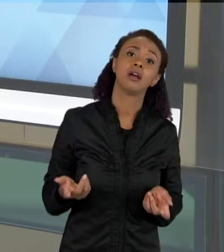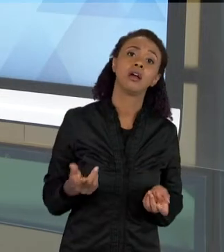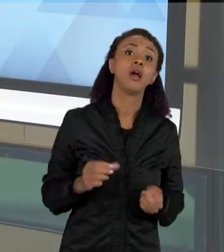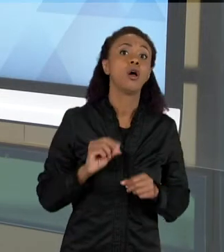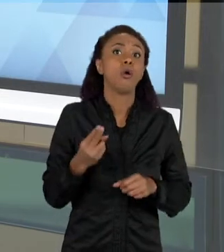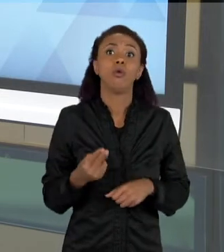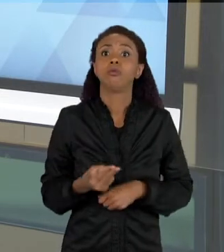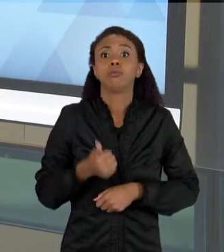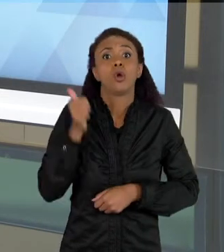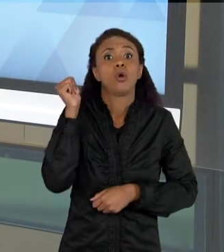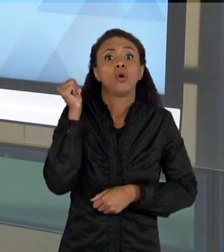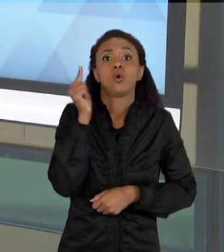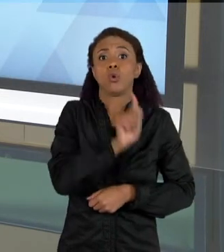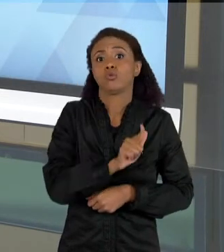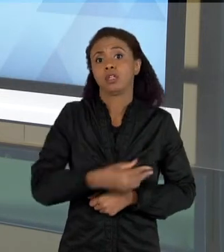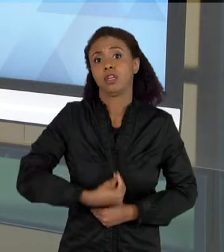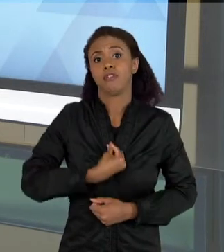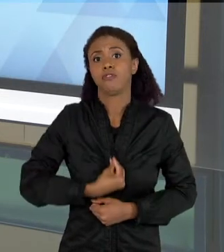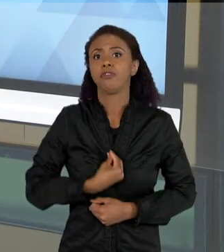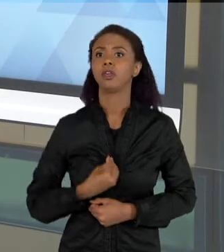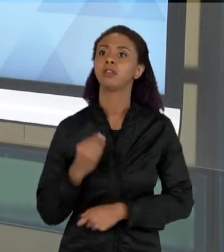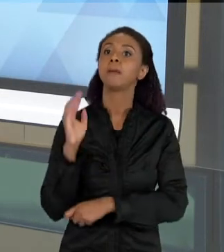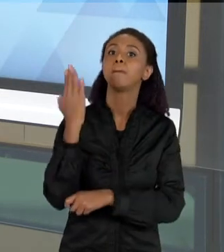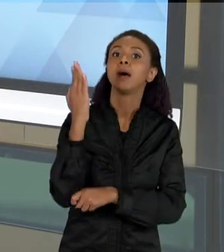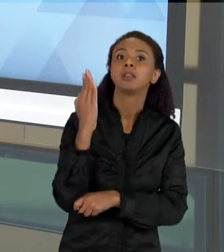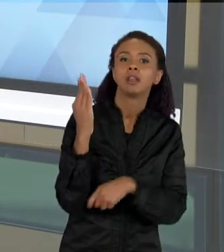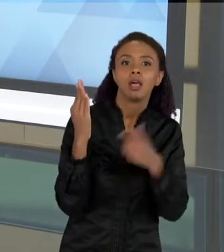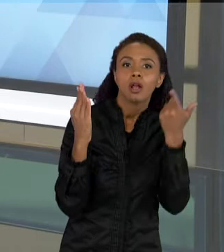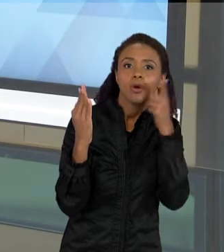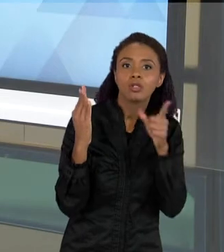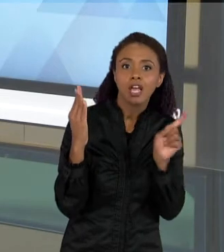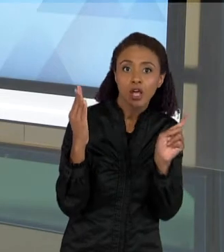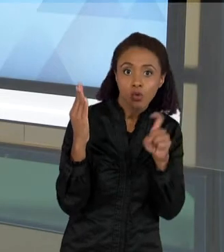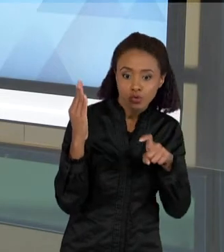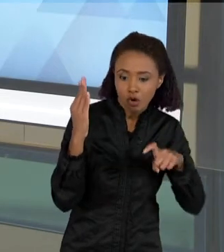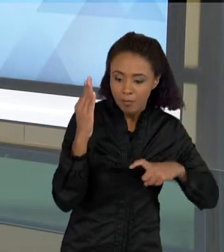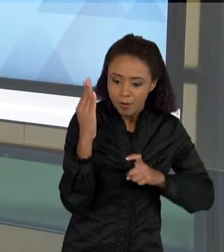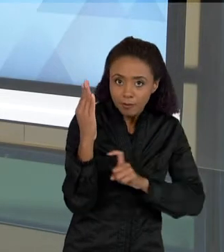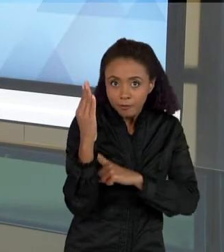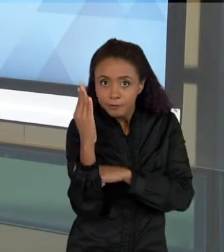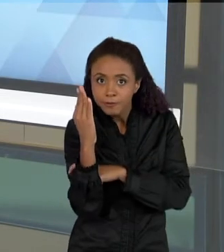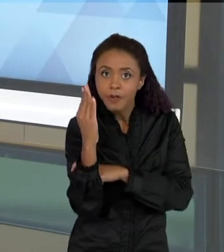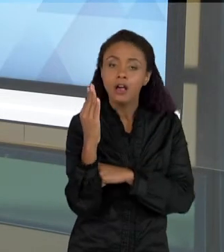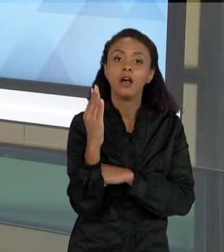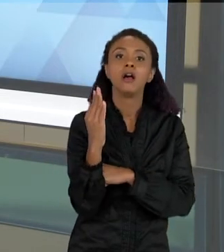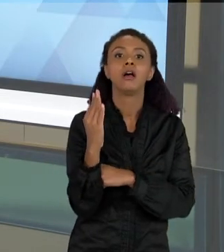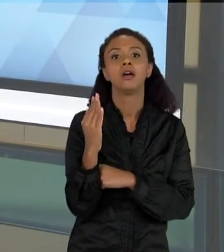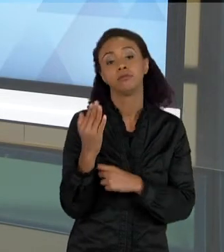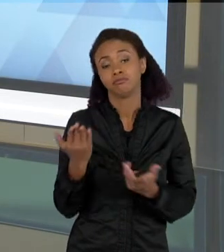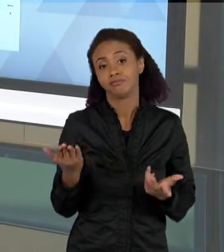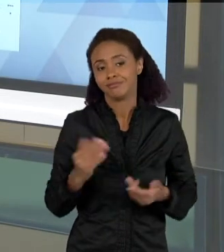MADEIRAS PARA ELAS PODEREM SOBREVIVER, ENTULHOS QUE SÃO JOGADOS, E TUDO O MAIS.